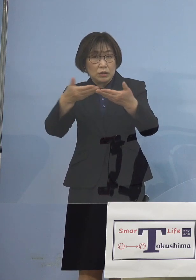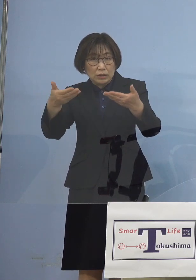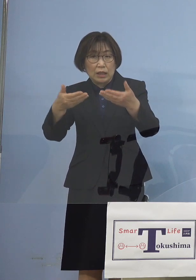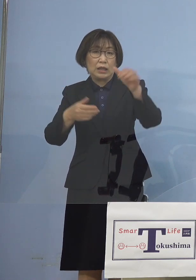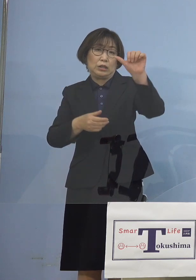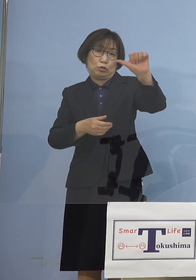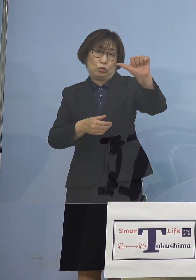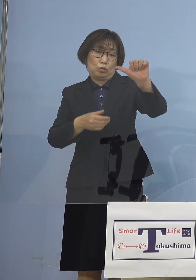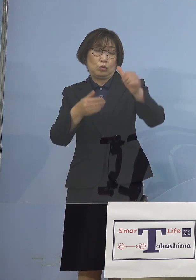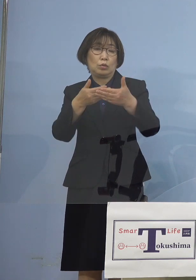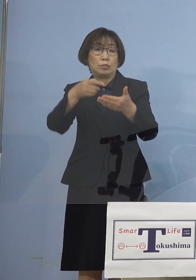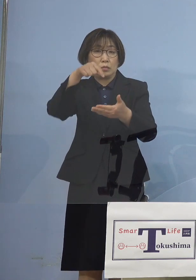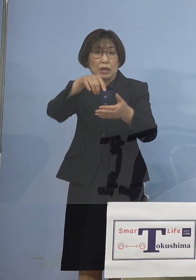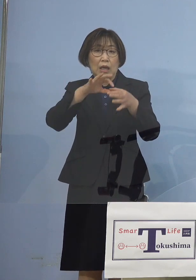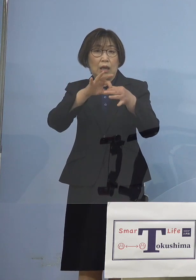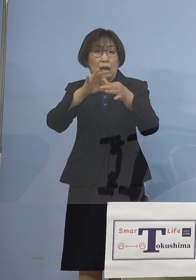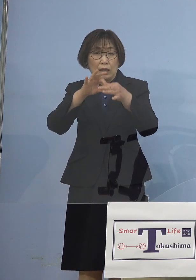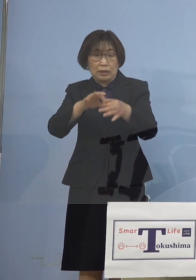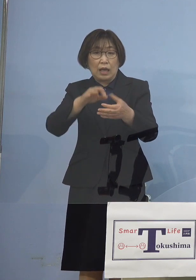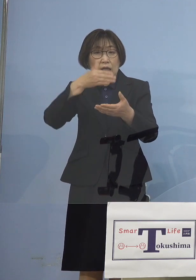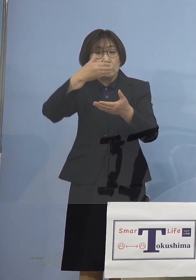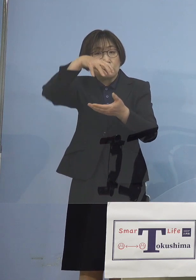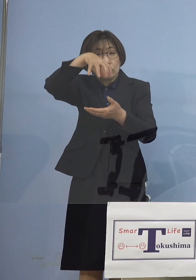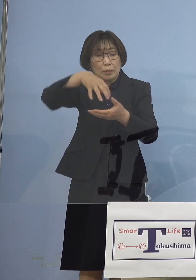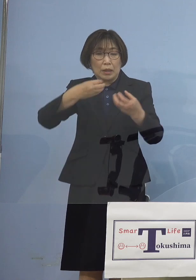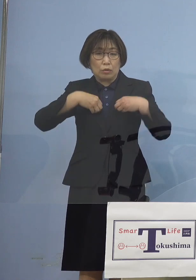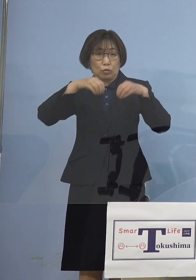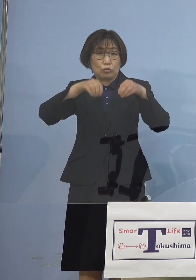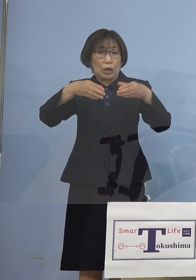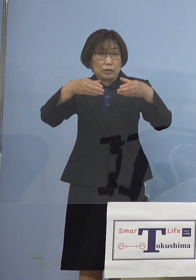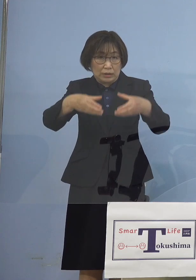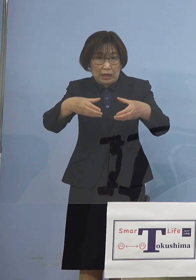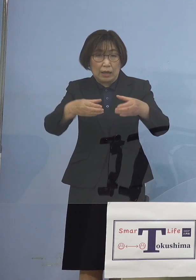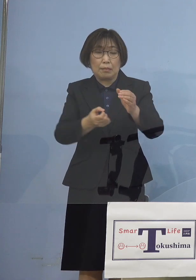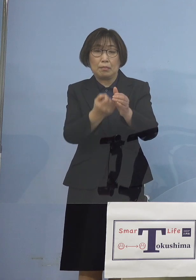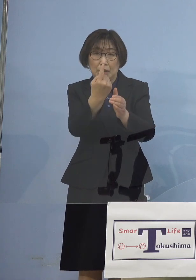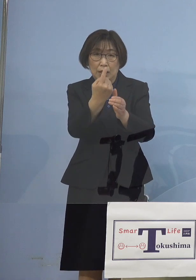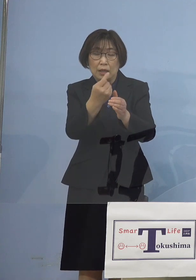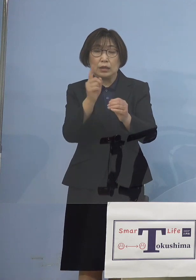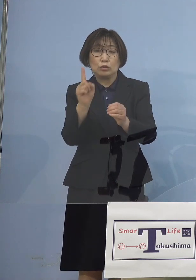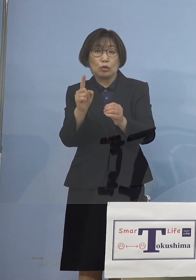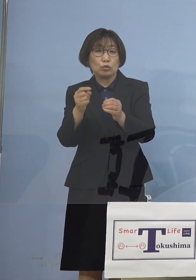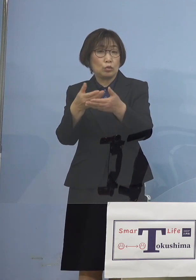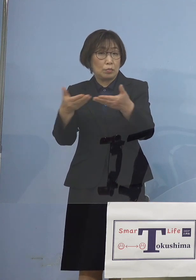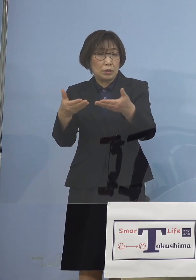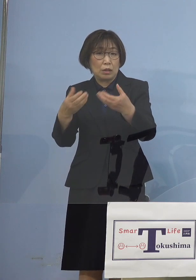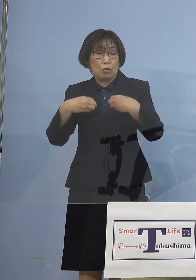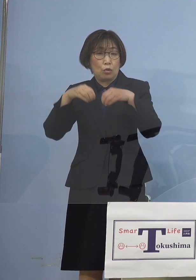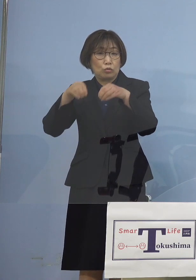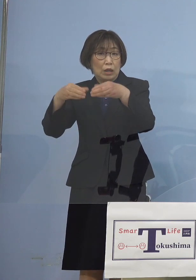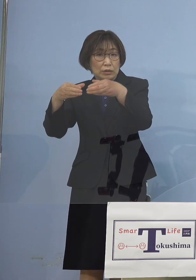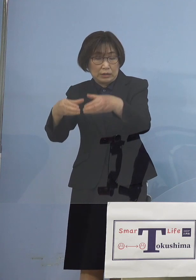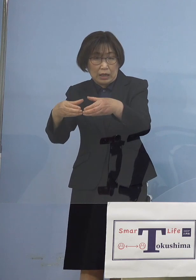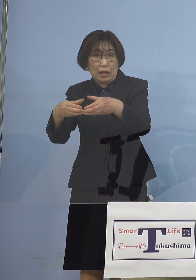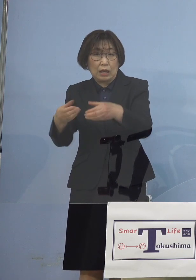飲食の場でのクラスター あるいは1つのお店のクラスター こうしたものが 続々出たわけでありますが